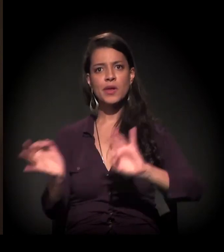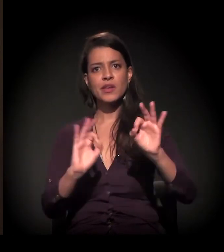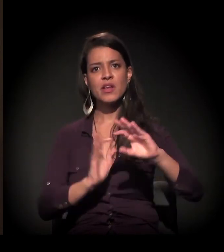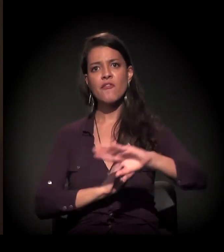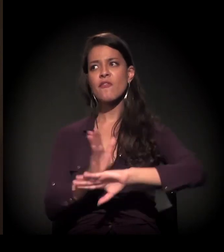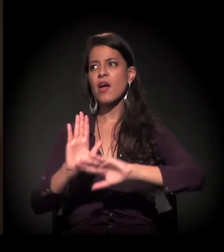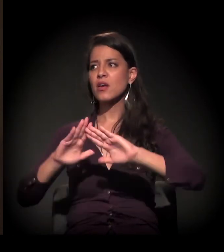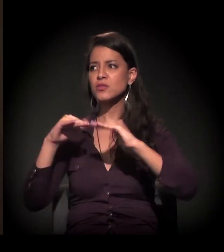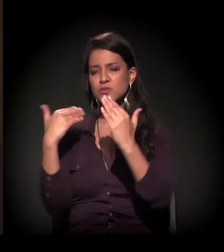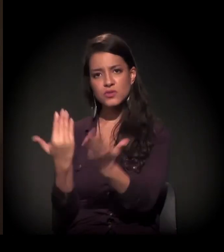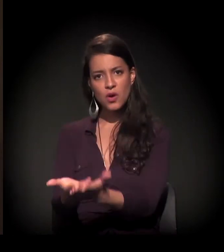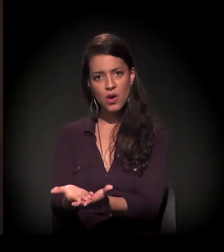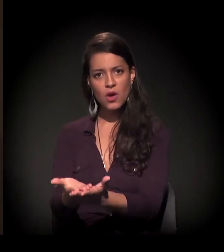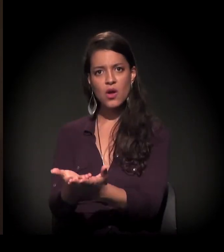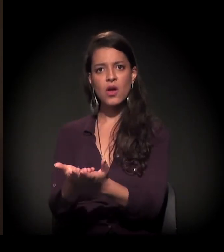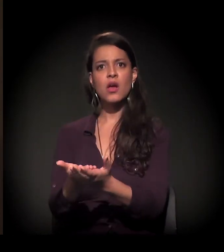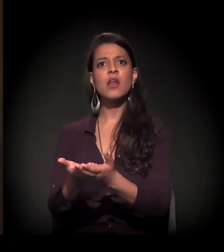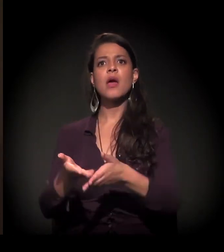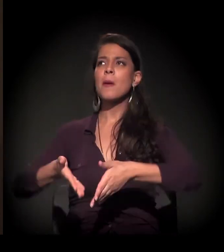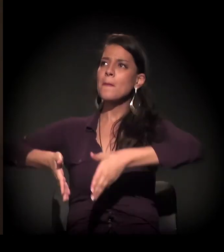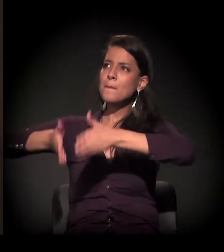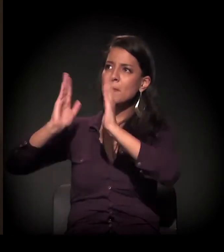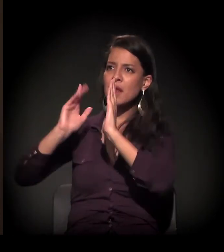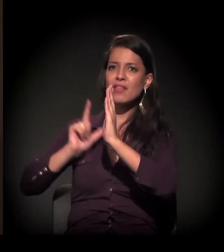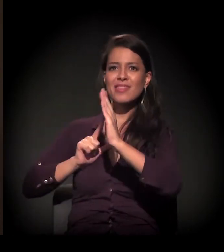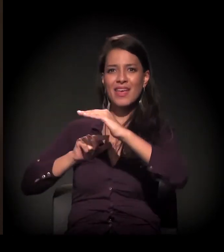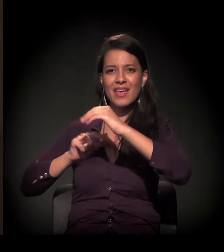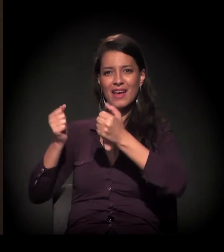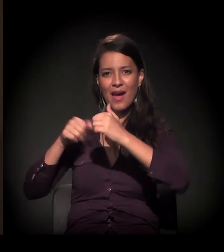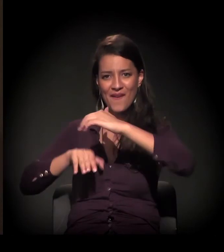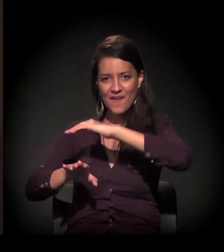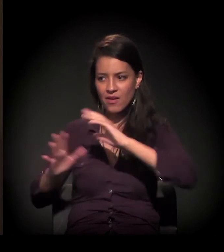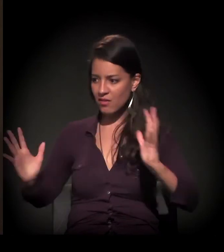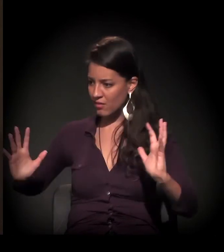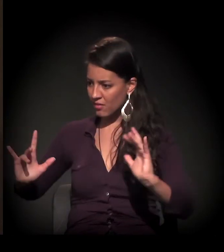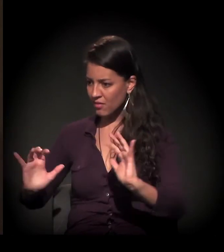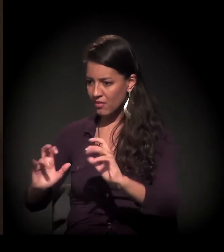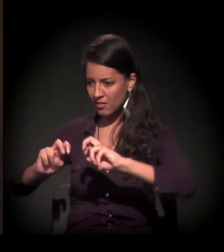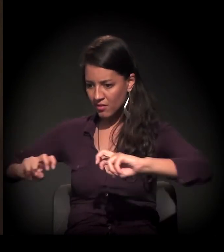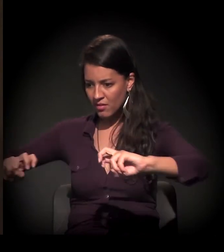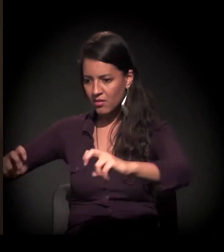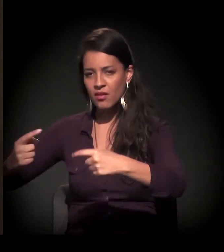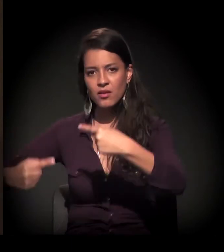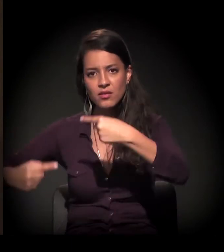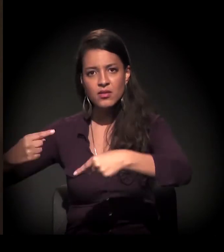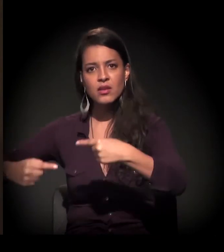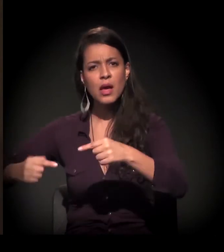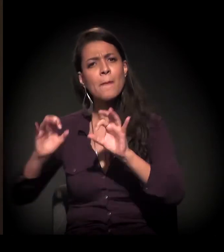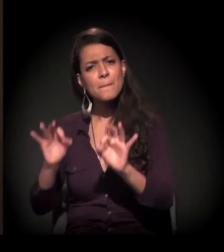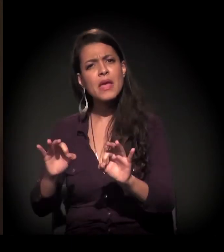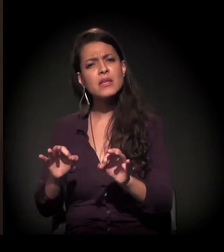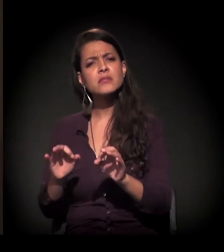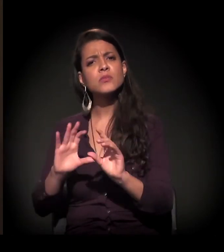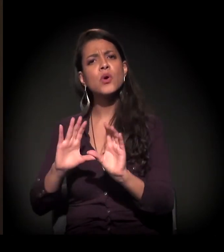irem para uma escola, uma garagem de um prédio, e a comunidade começar a participar mesmo.